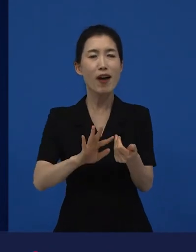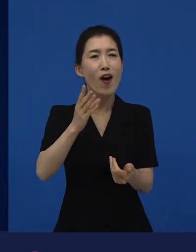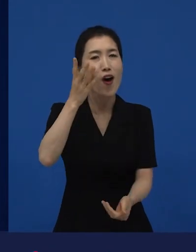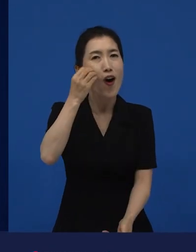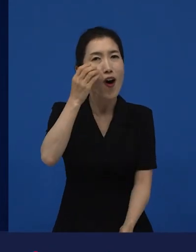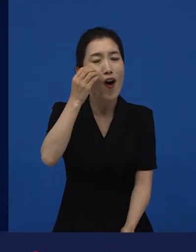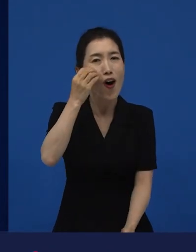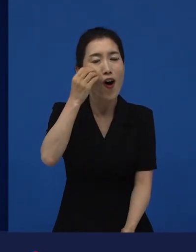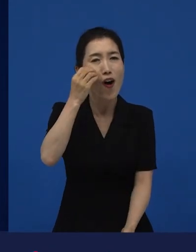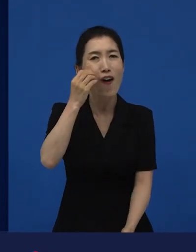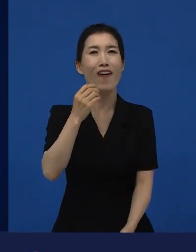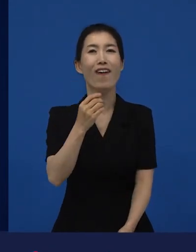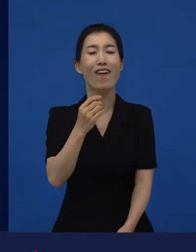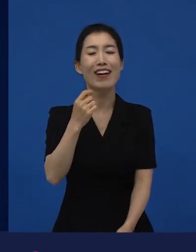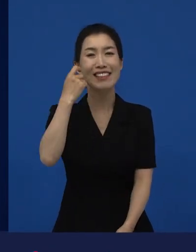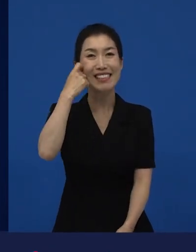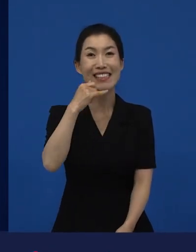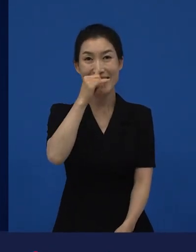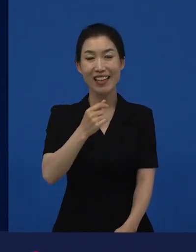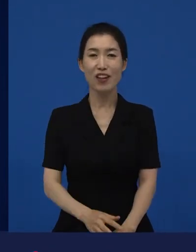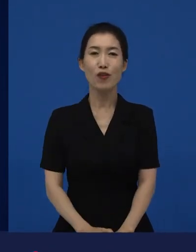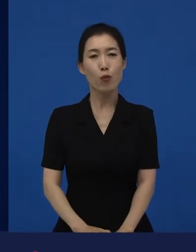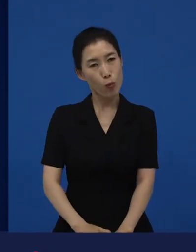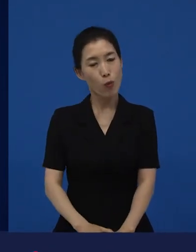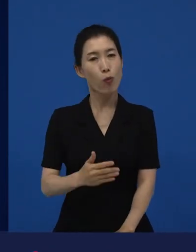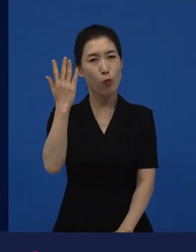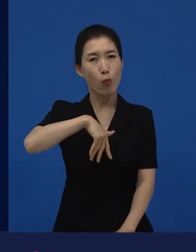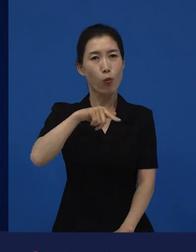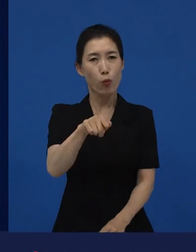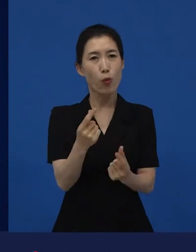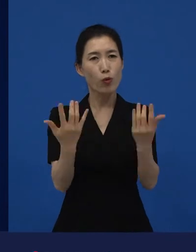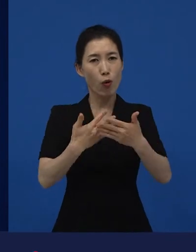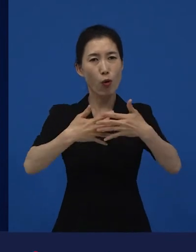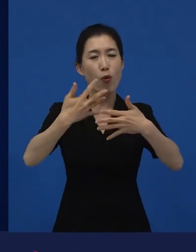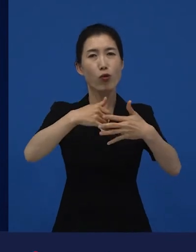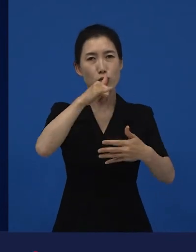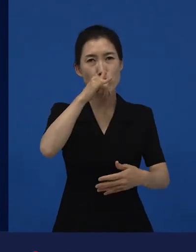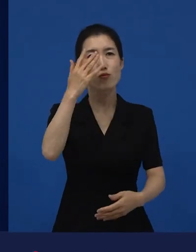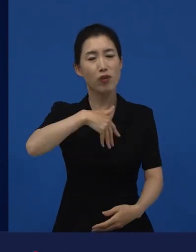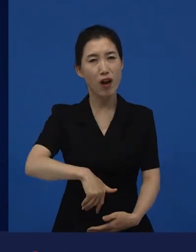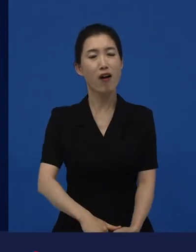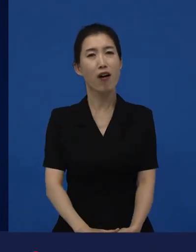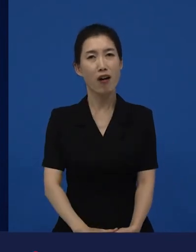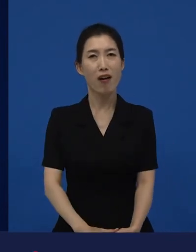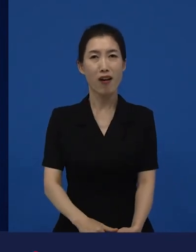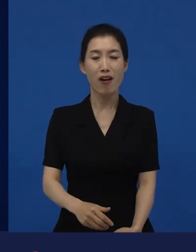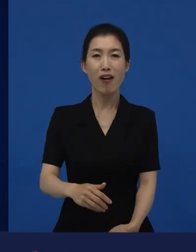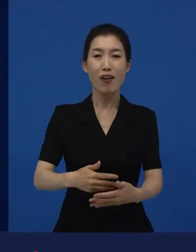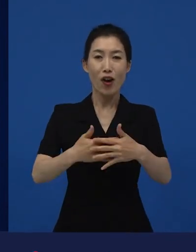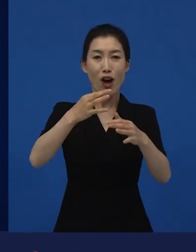다양성 영화들이 보통은 ‘이런 영화도 있네?’라고 관객들이 하는 반응들은